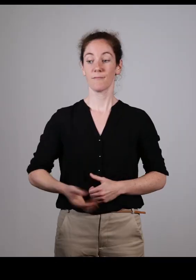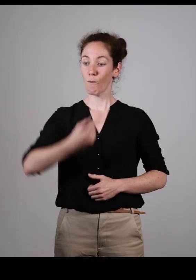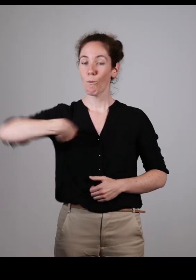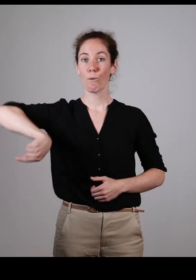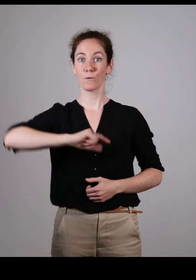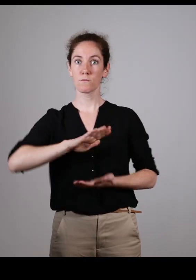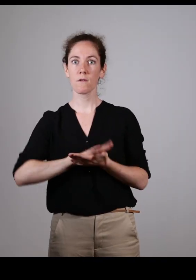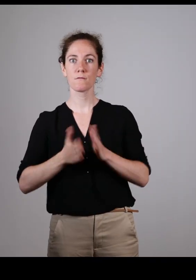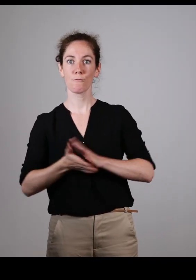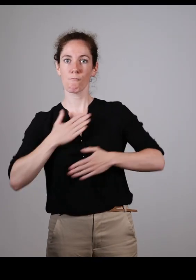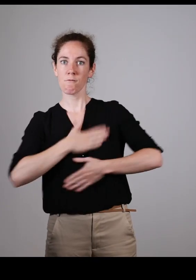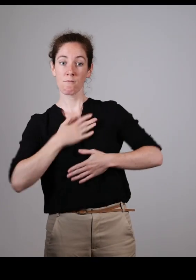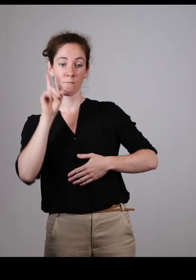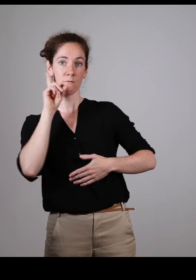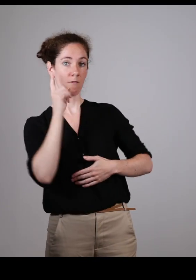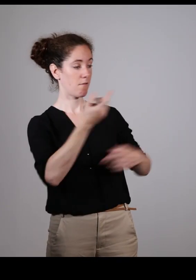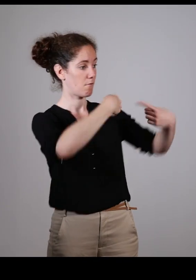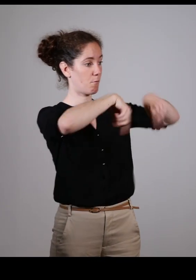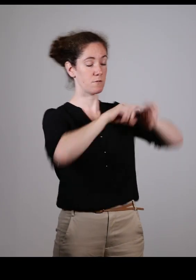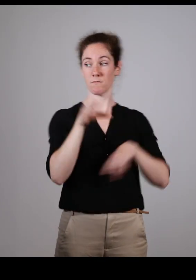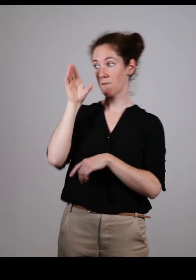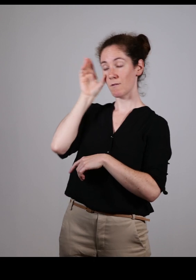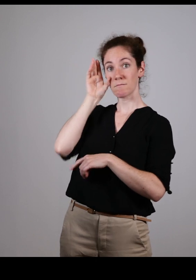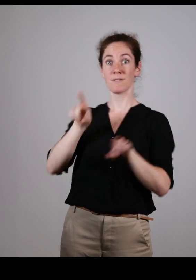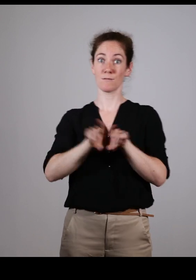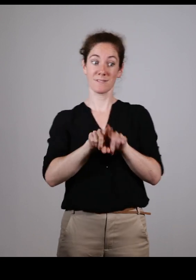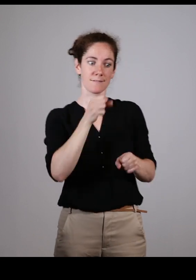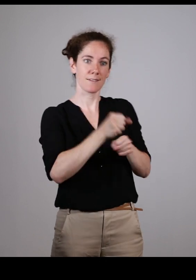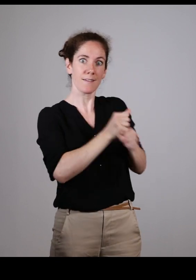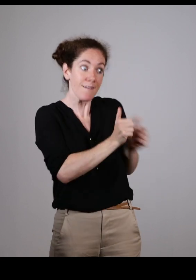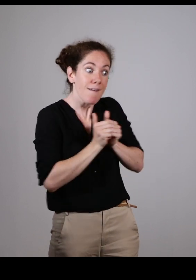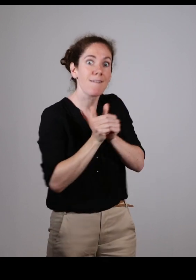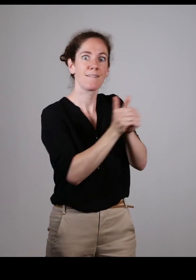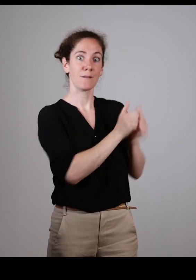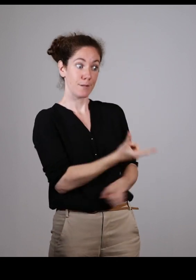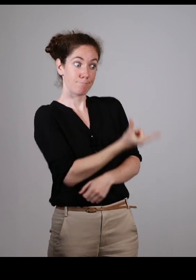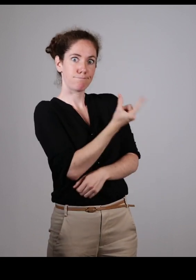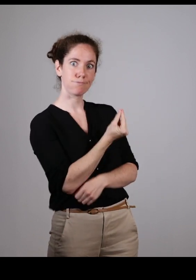Je dirais qu’on a dépassé le cap d’être écouté, on travaille maintenant main dans la main, on travaille ensemble.